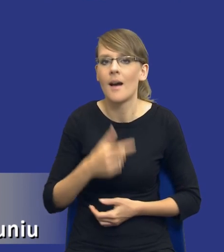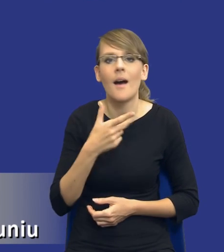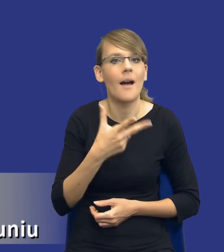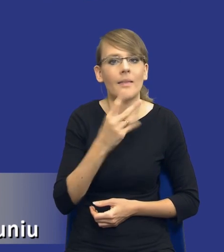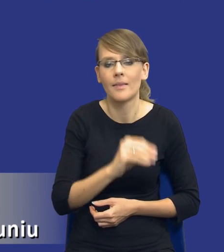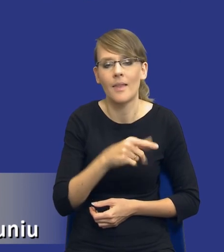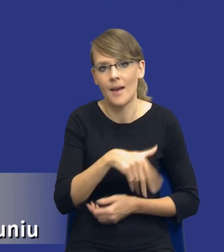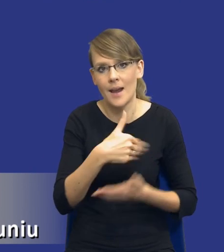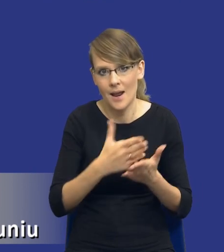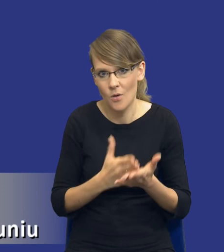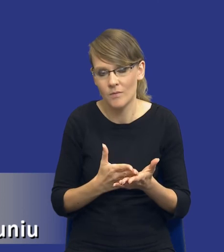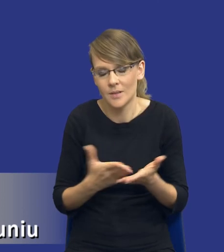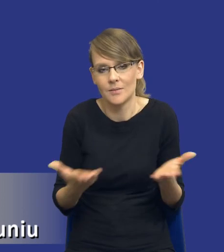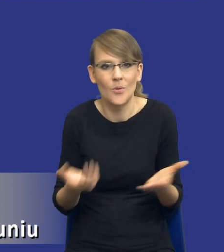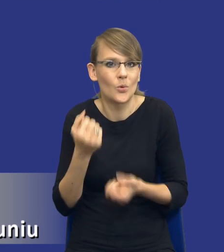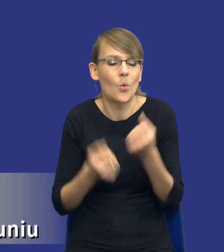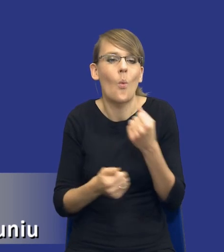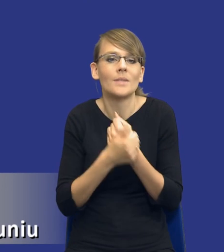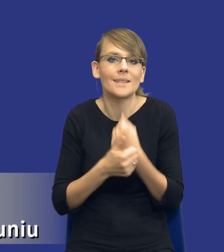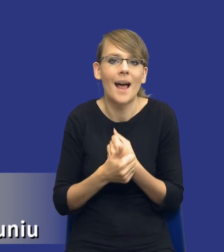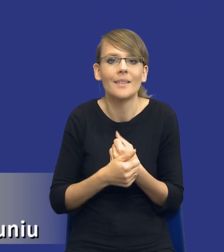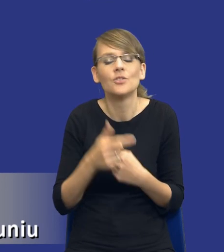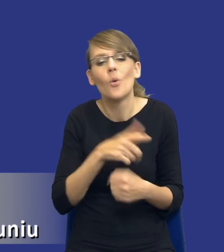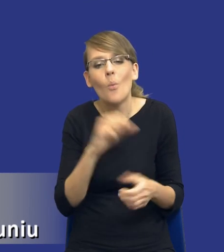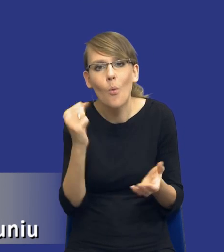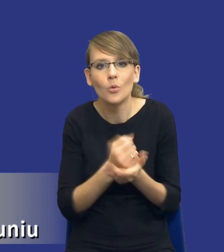ciężko drodzy Państwo byłoby uzasadnić konieczność sporządzania szerokiej analizy